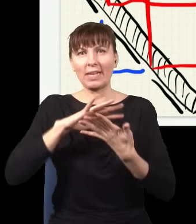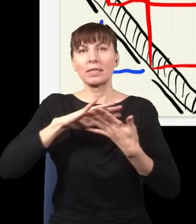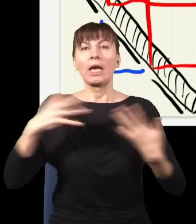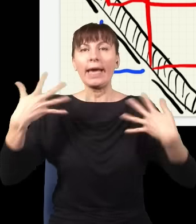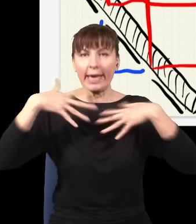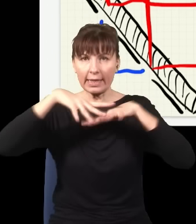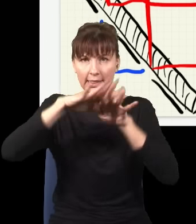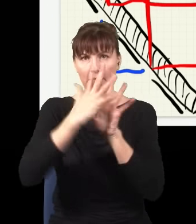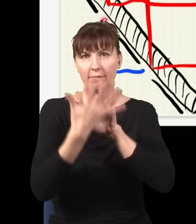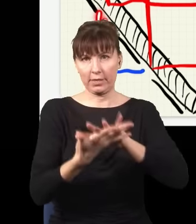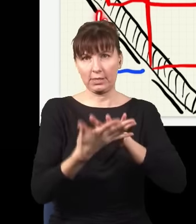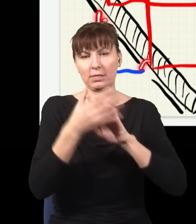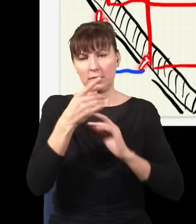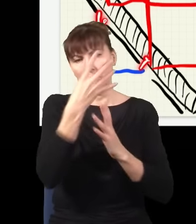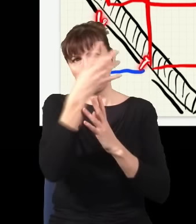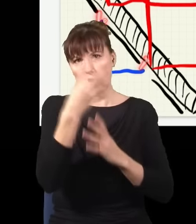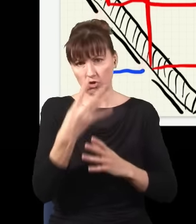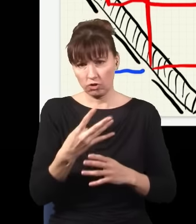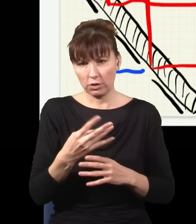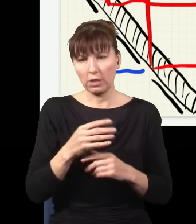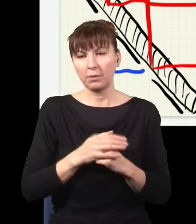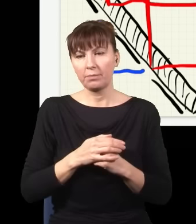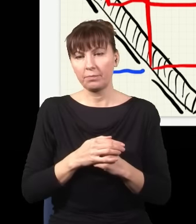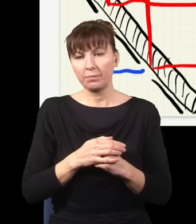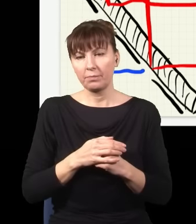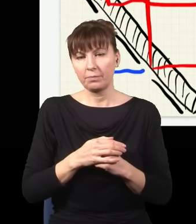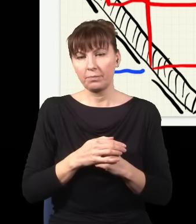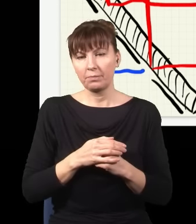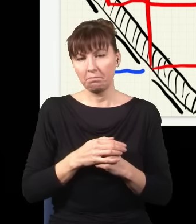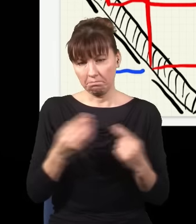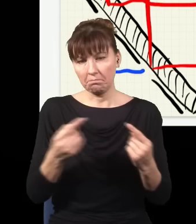wszystko się zgadza, dobrze, są dwie szczeliny, jest ekran, powinny być prążki interferencyjne.